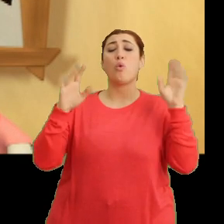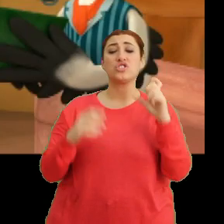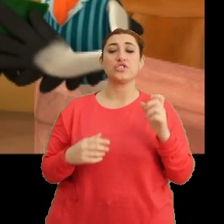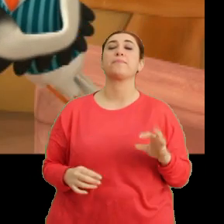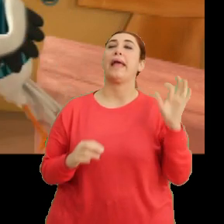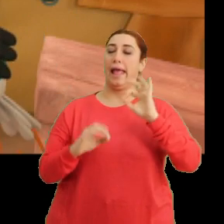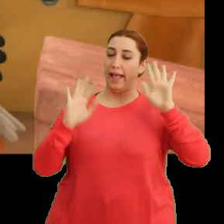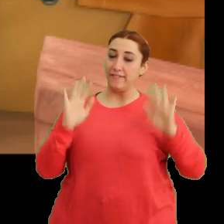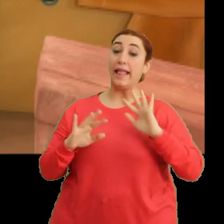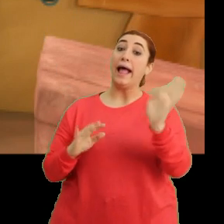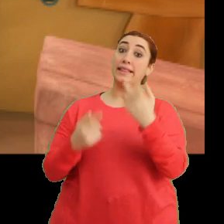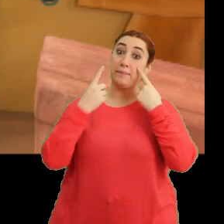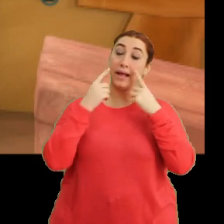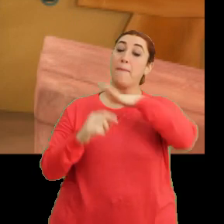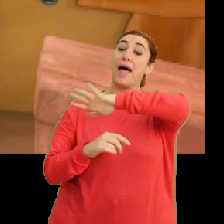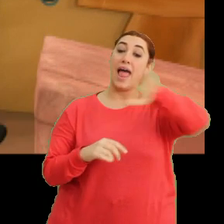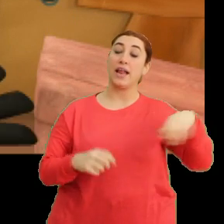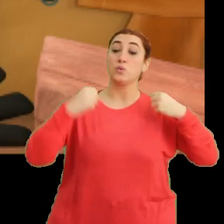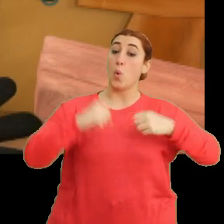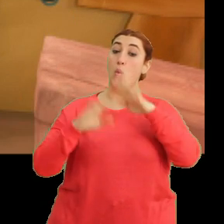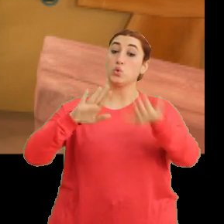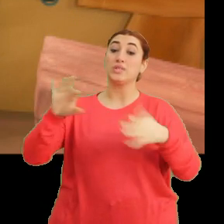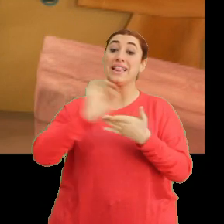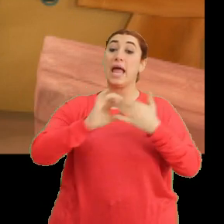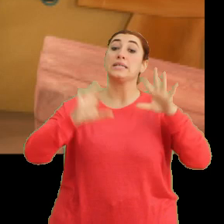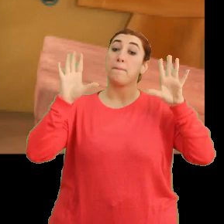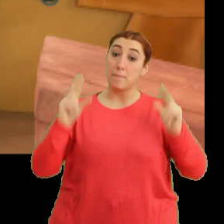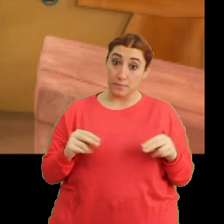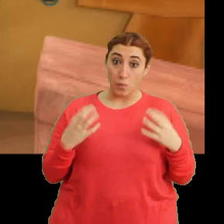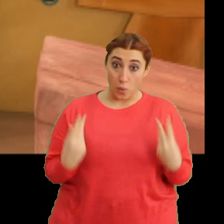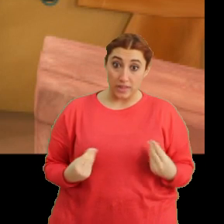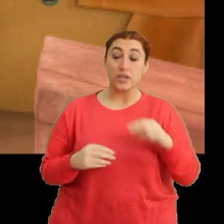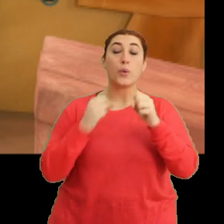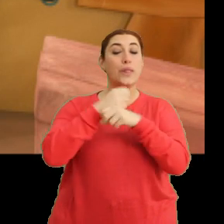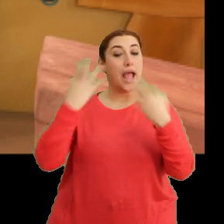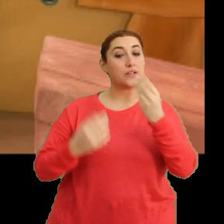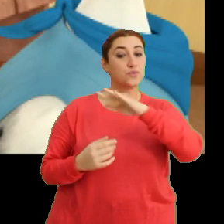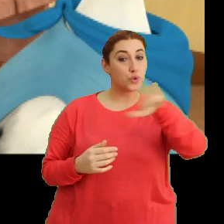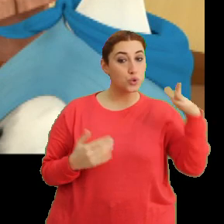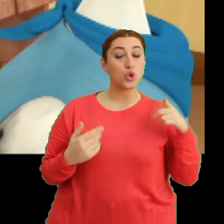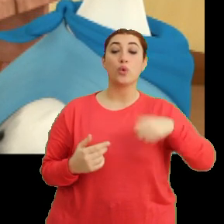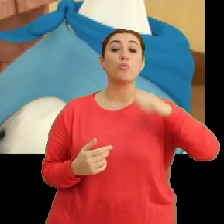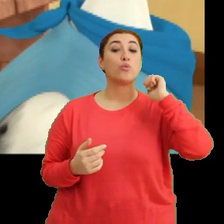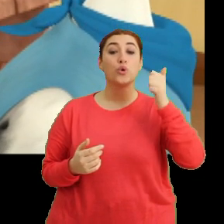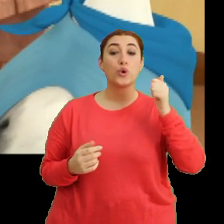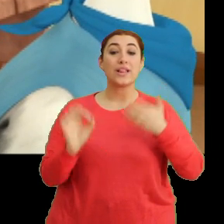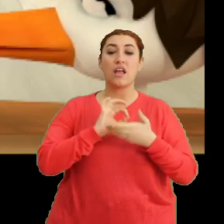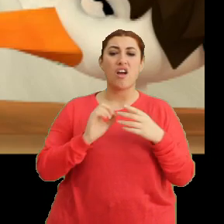Evet, hadi bakalım herkes yerlerine. Dersimiz başlıyor. Günaydın çocuklar. (Öğretmen) Bugün dersimizde... -(Ciciki) Hasta gibi görünüyorsun.